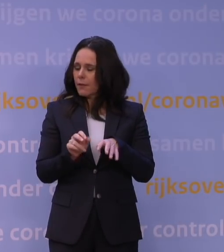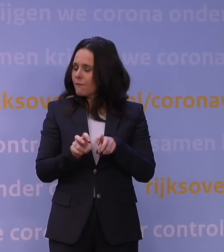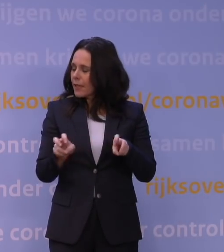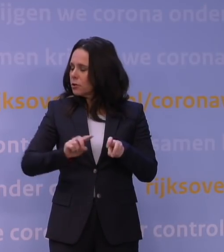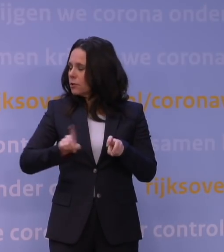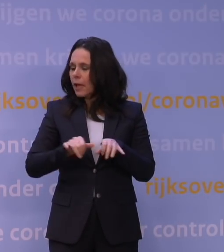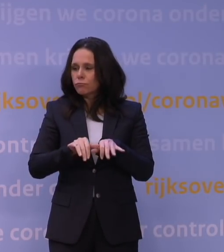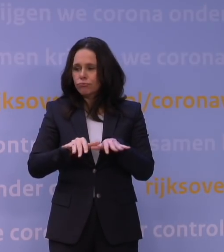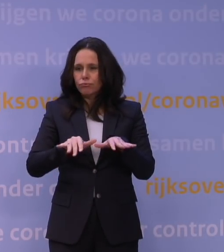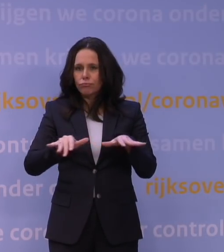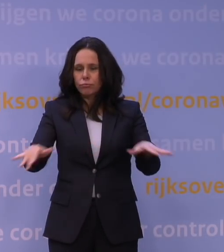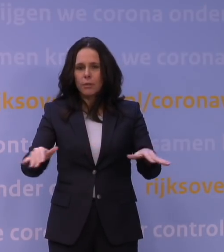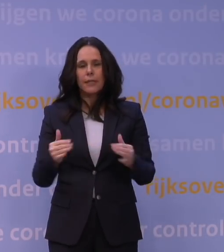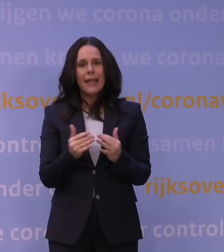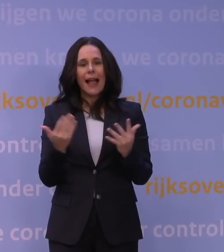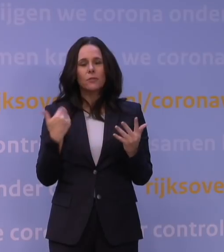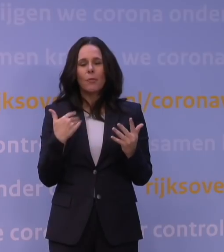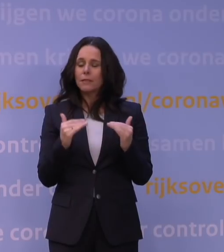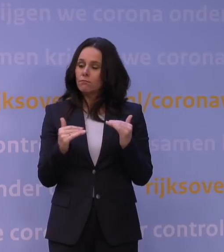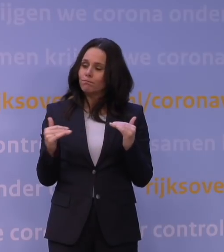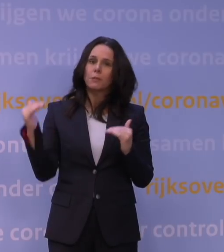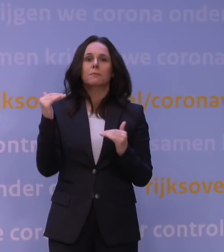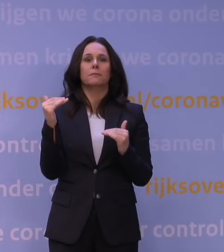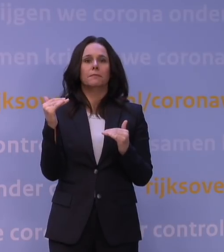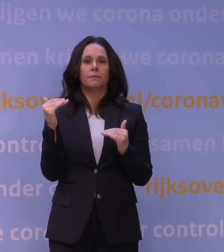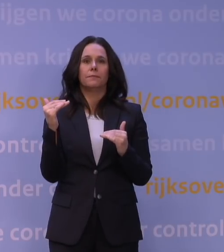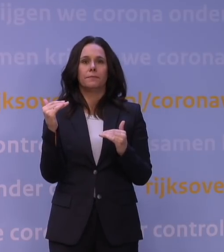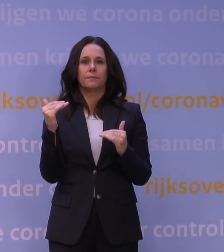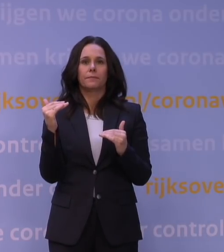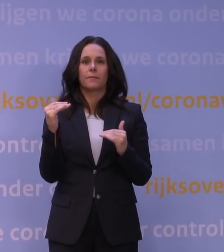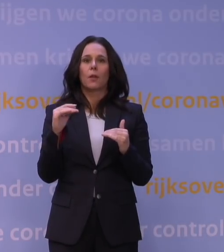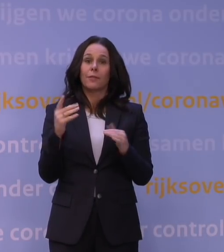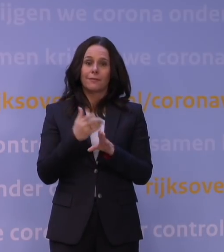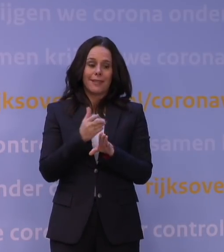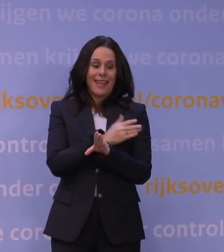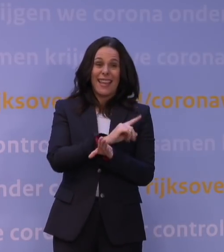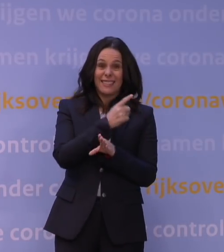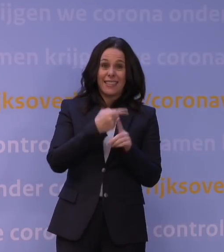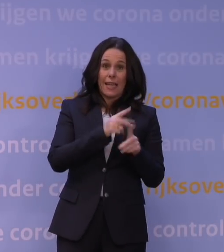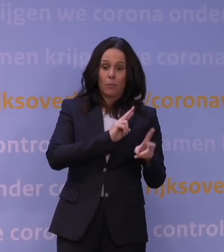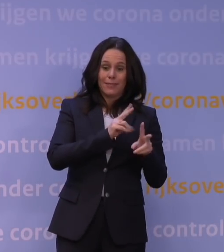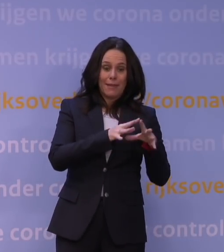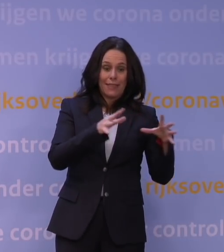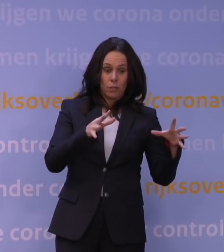zo hoog is dat het de eerste golf in Nederland kan overstijgen. En dat zou dus betekenen dat we door de omikronvariant